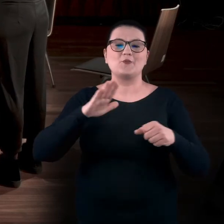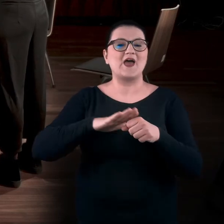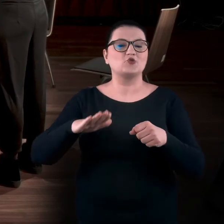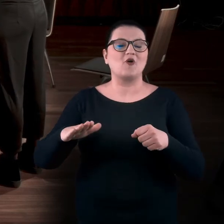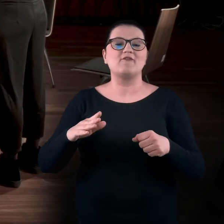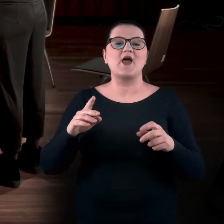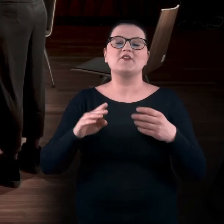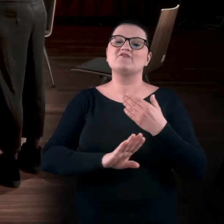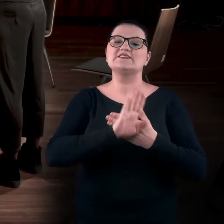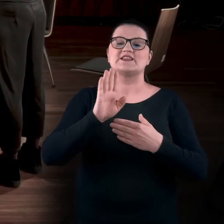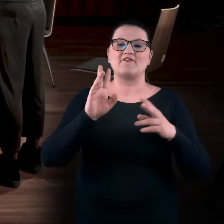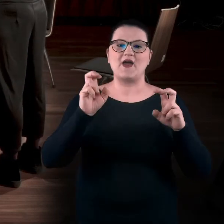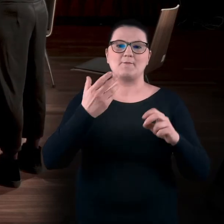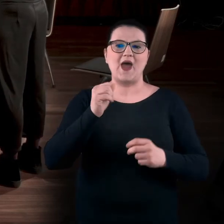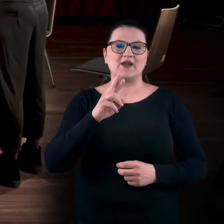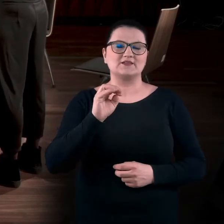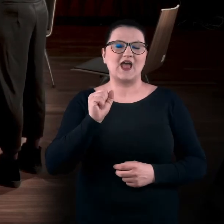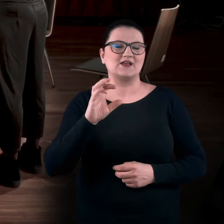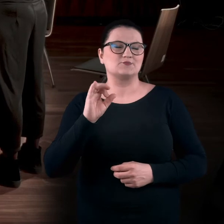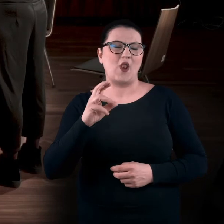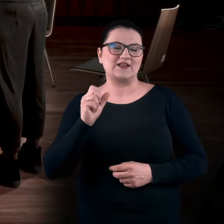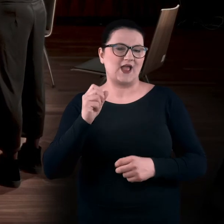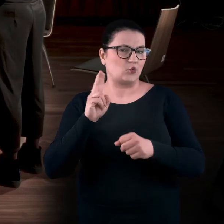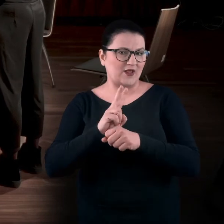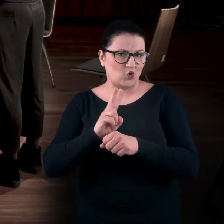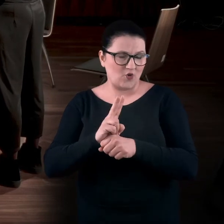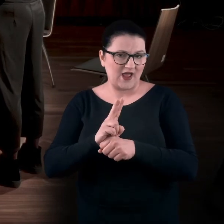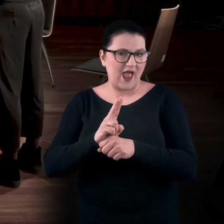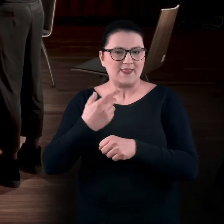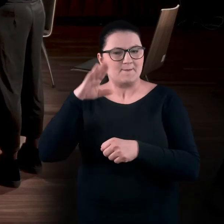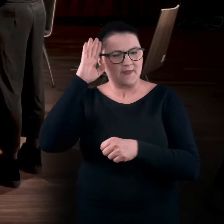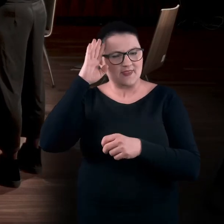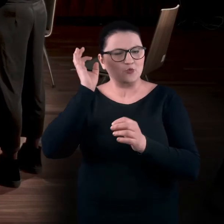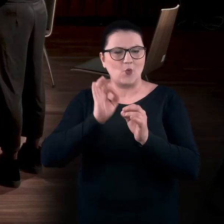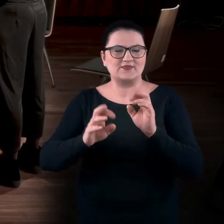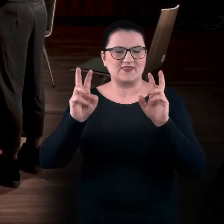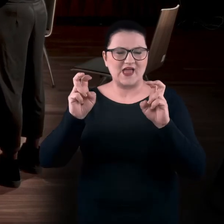To była wystawa Marty Smolińskiej, była kuratorką. Teraz nie pamiętam dokładnie jej nazwy.